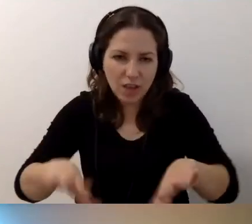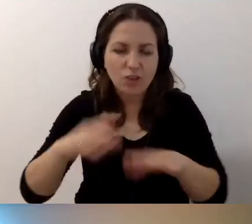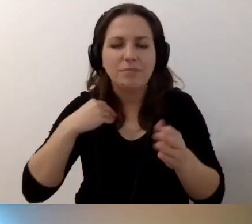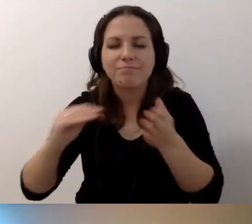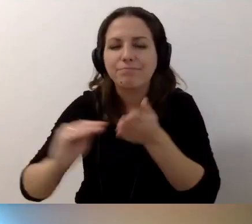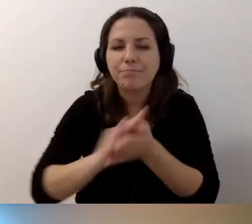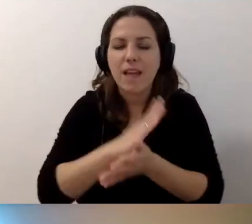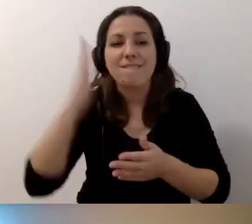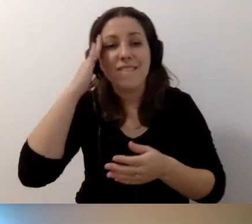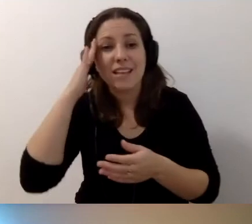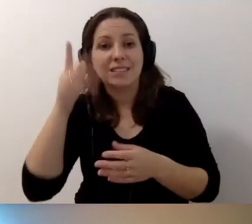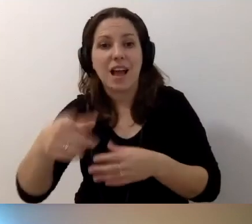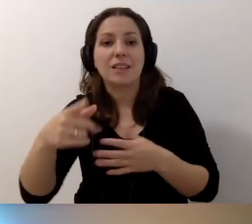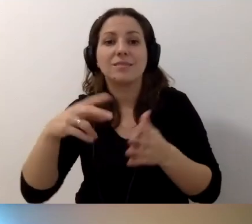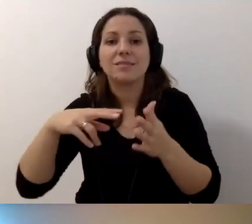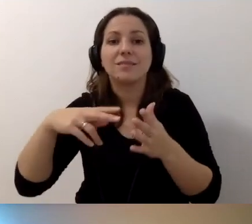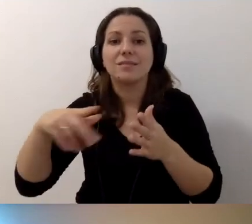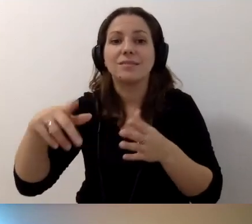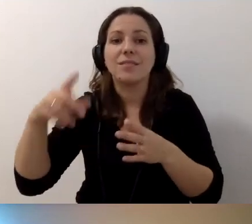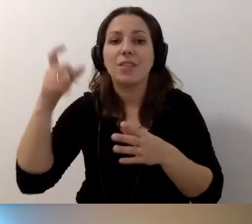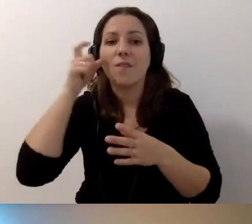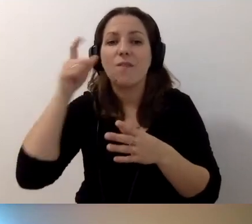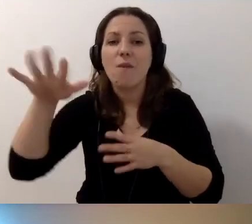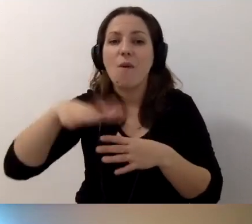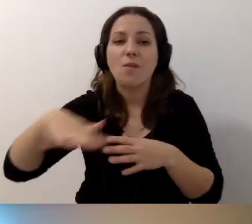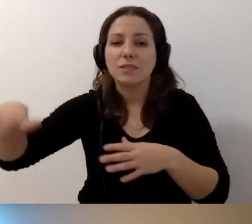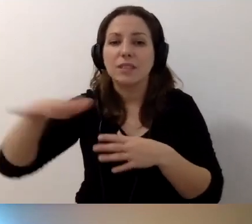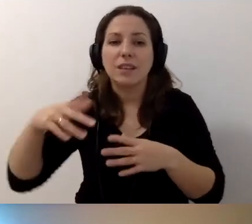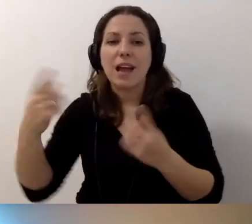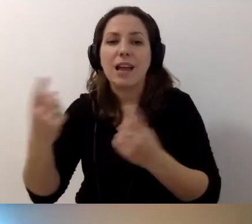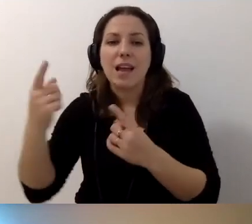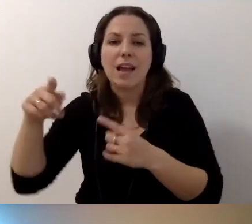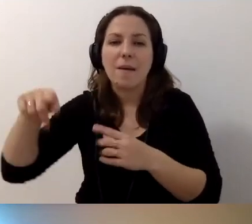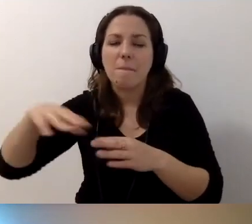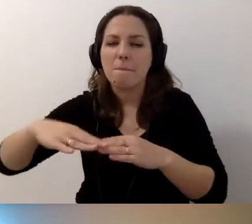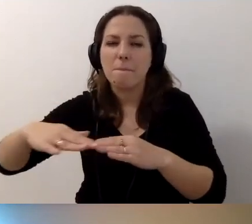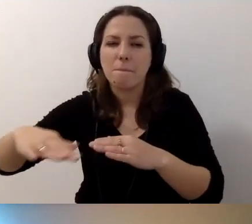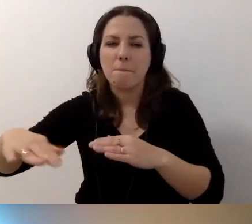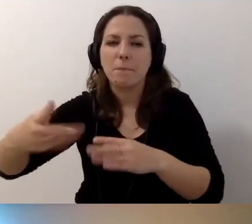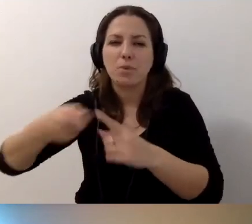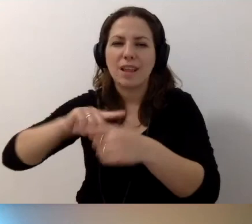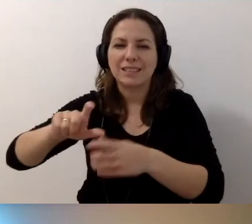Wiedza o tym, że trakt dla niewidomych na dworcu nie jest dobrym miejscem na stawianie reklam, potykaczach przed sklepami itp.